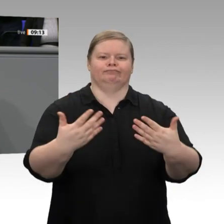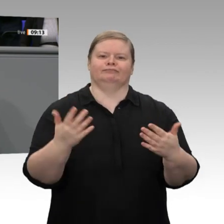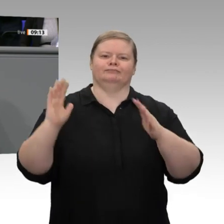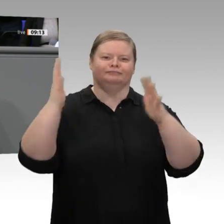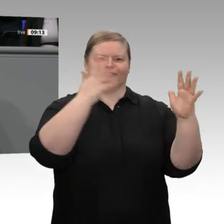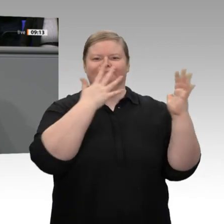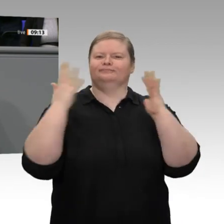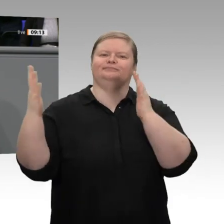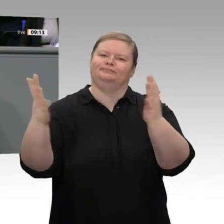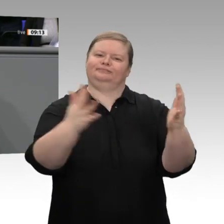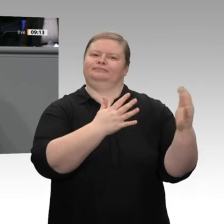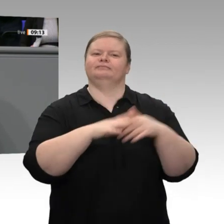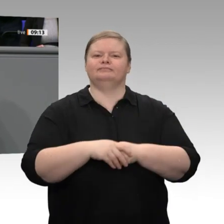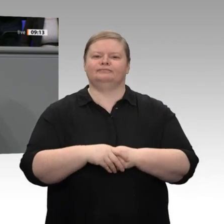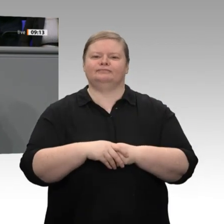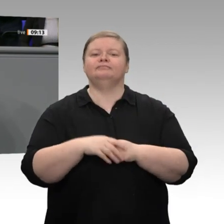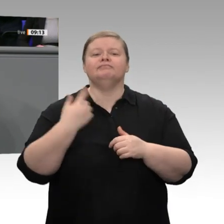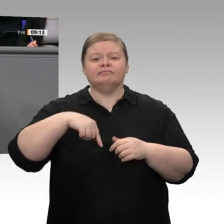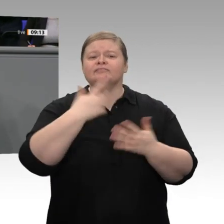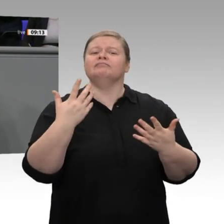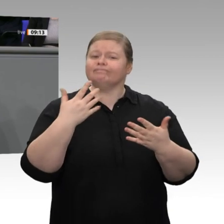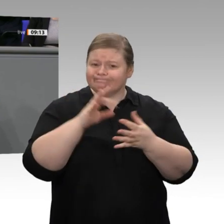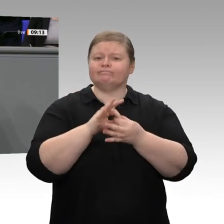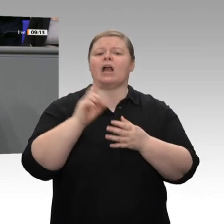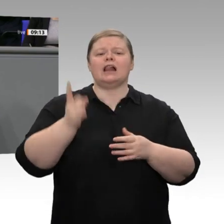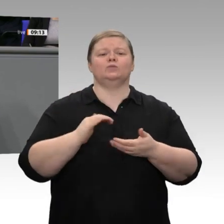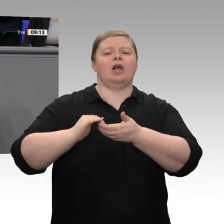haben diese Zusage bislang eingehalten, weil wir Anstiege im Bereich der Pflegeversicherung